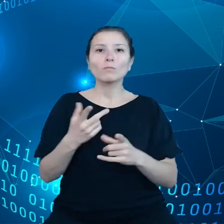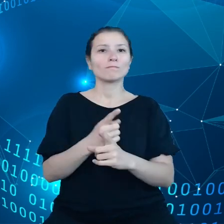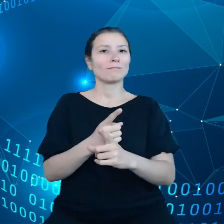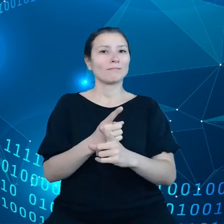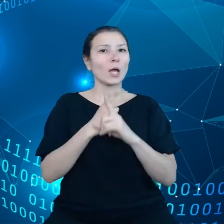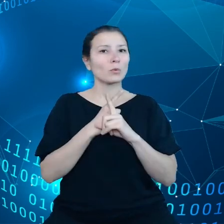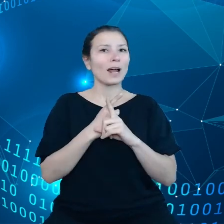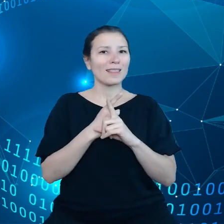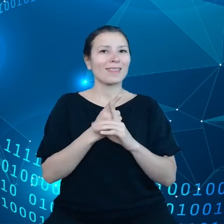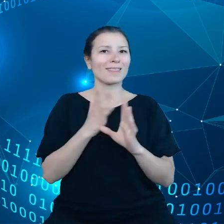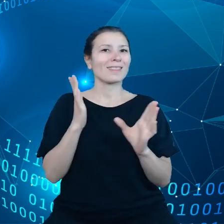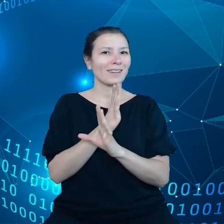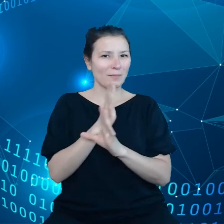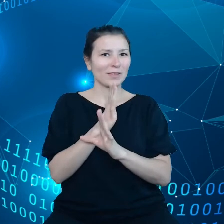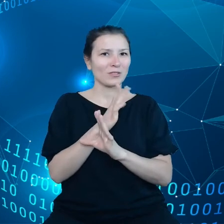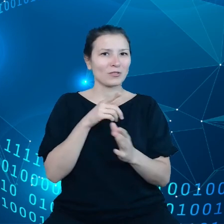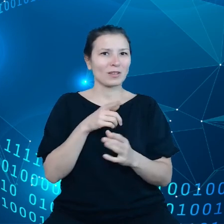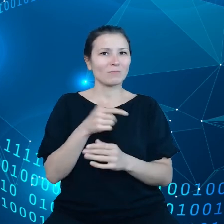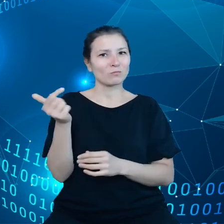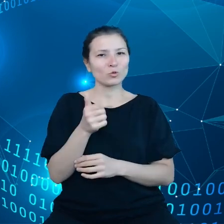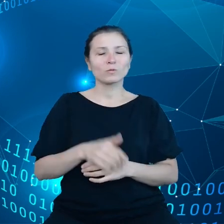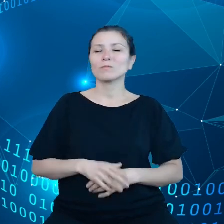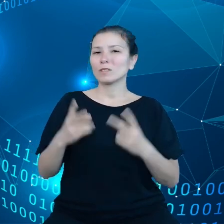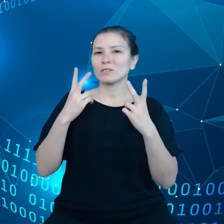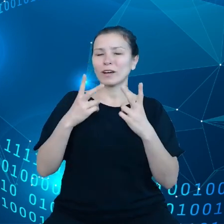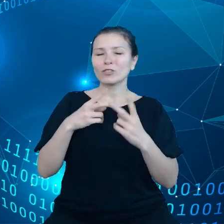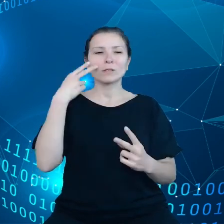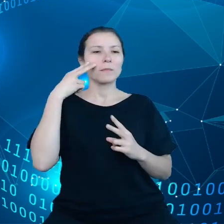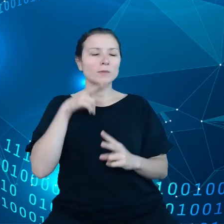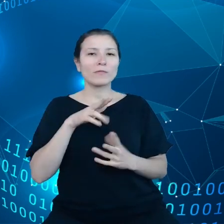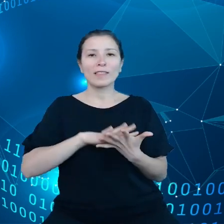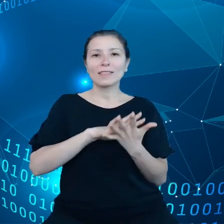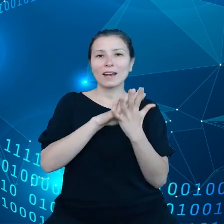To jest ważne z punktu widzenia transformacji klimatycznej.